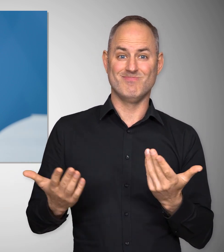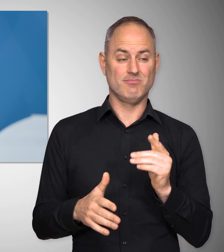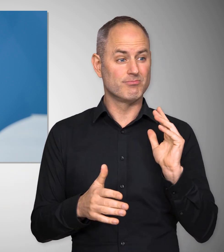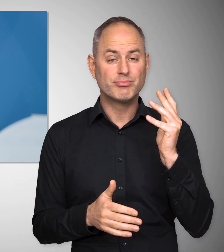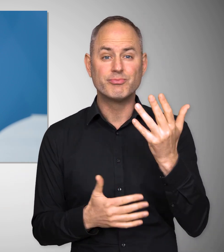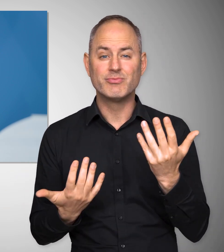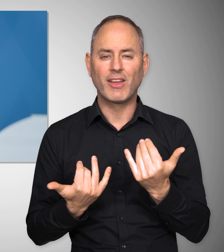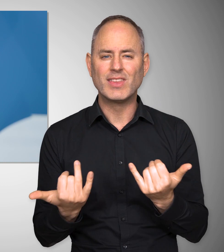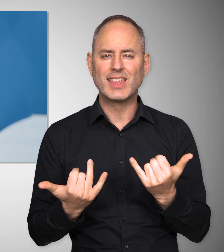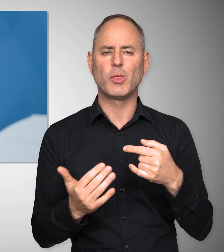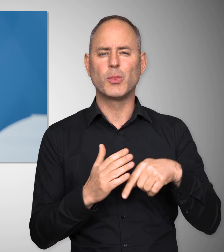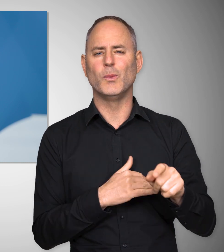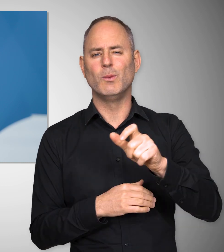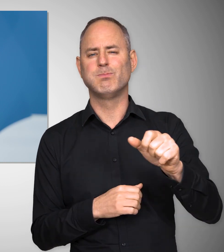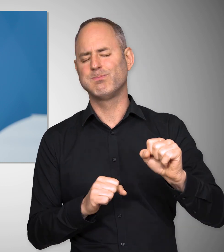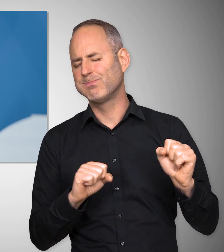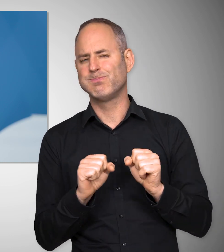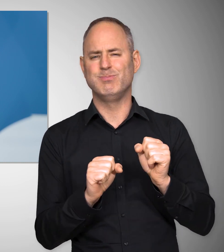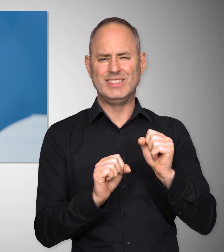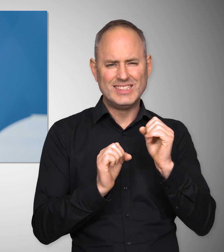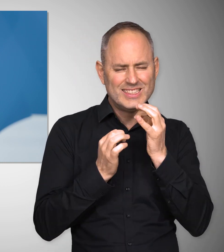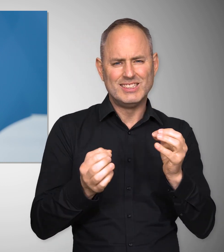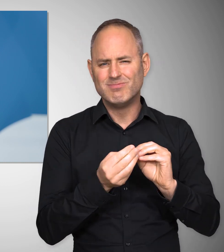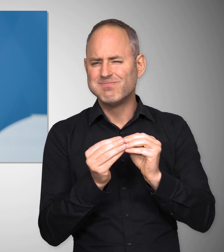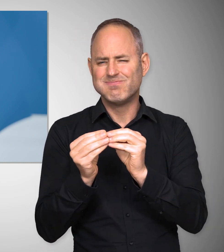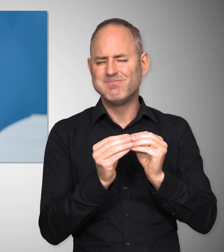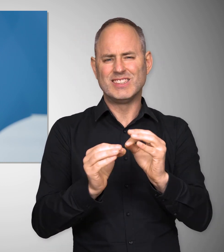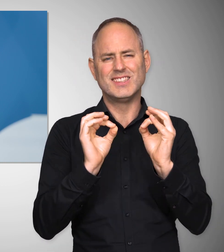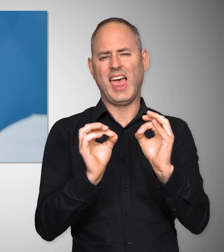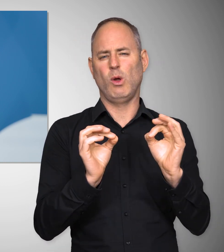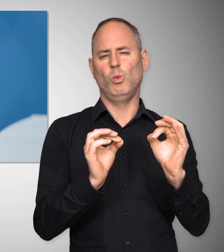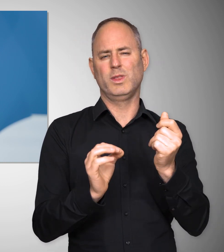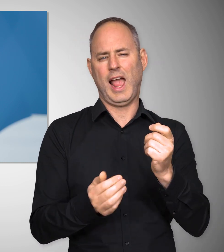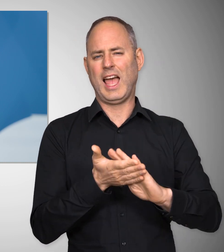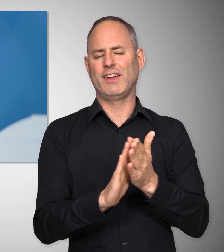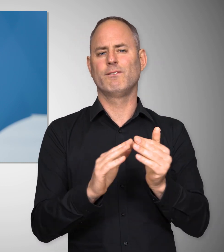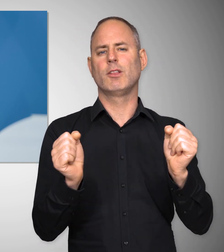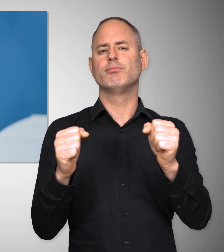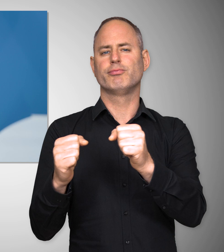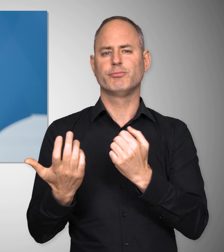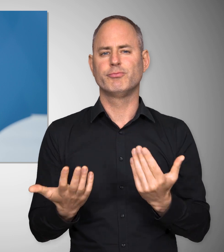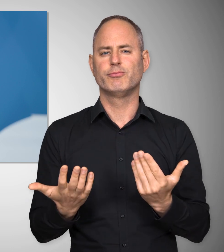Und das ist geschehen mit vielen, sehr weitreichenden und sehr guten Tarifabschlüssen.